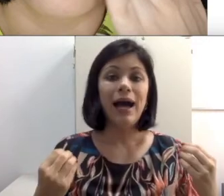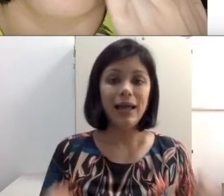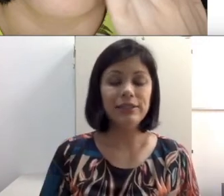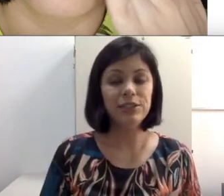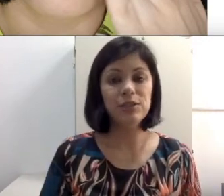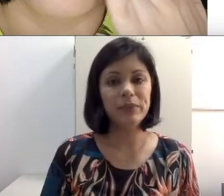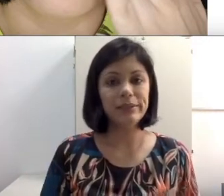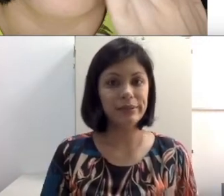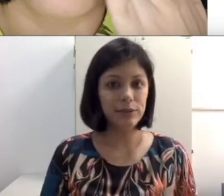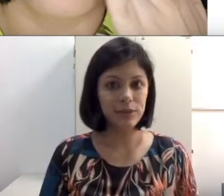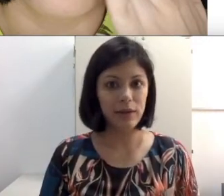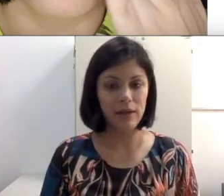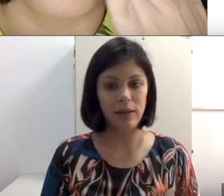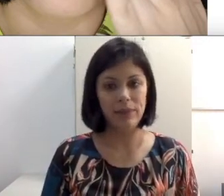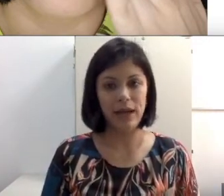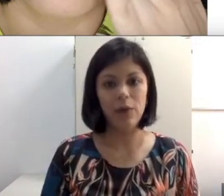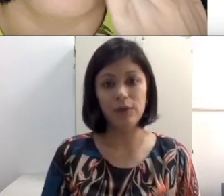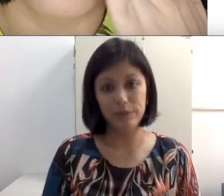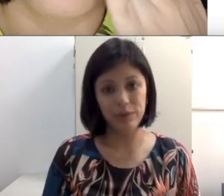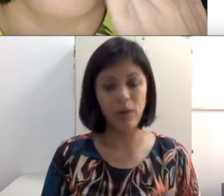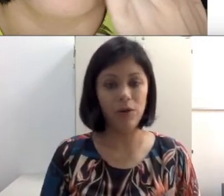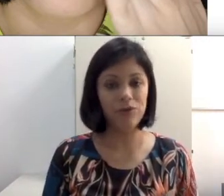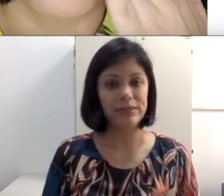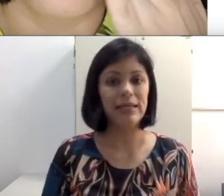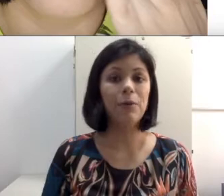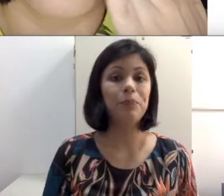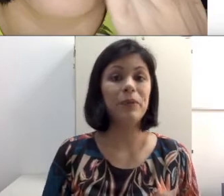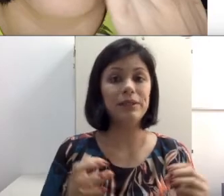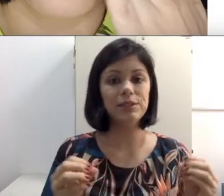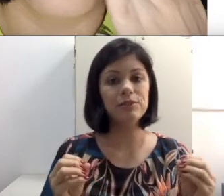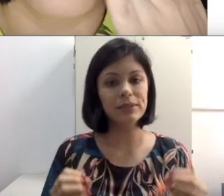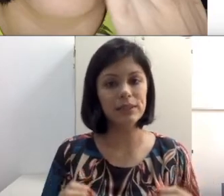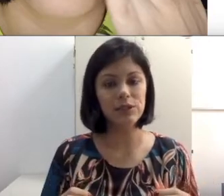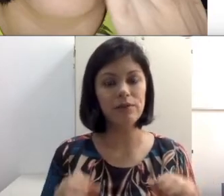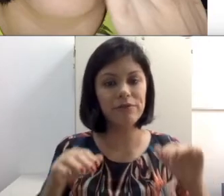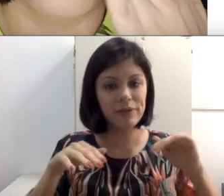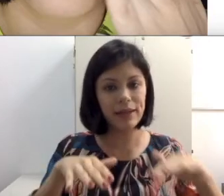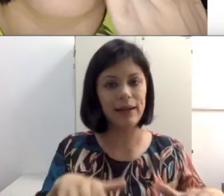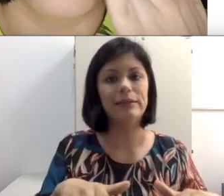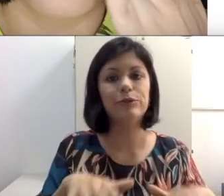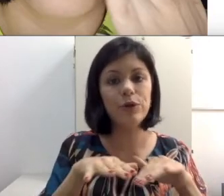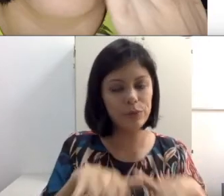Além disso, pensando na leitura labial, imagina na sala de aula enfileirado. Todo mundo em